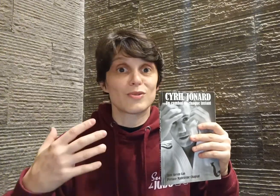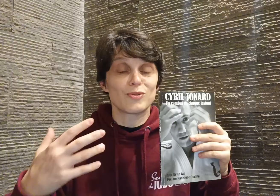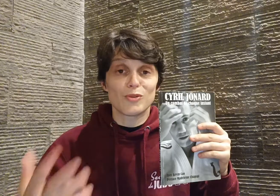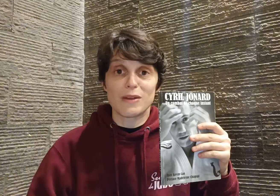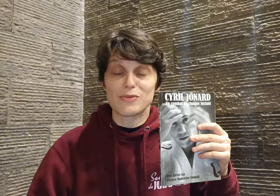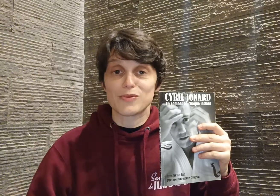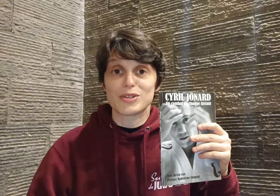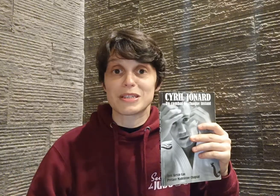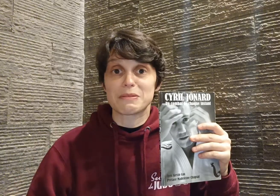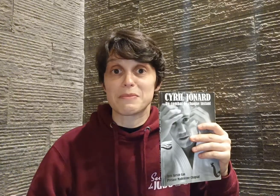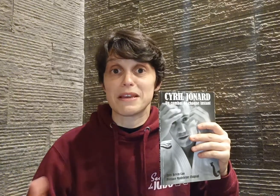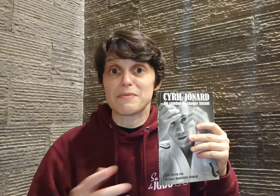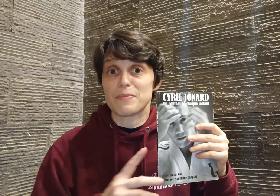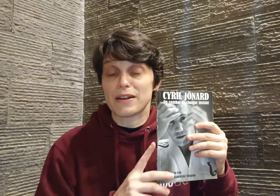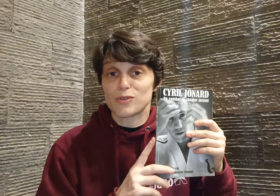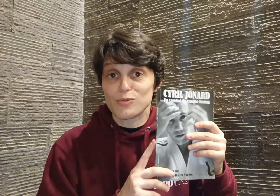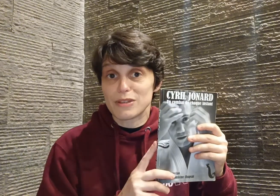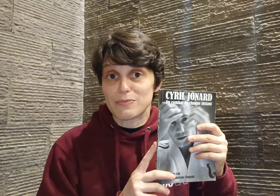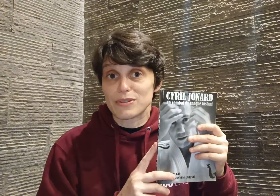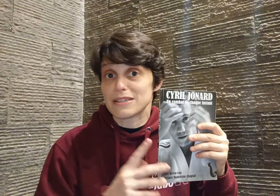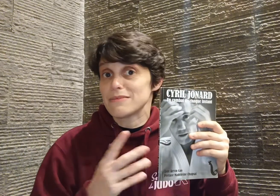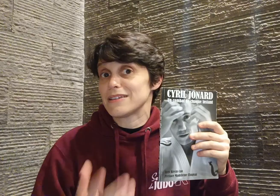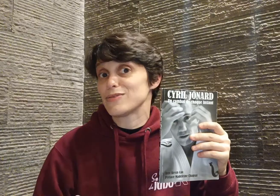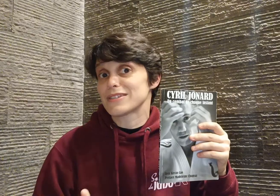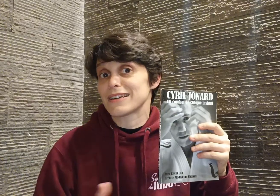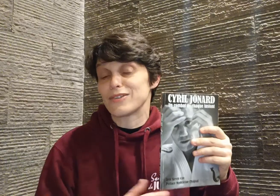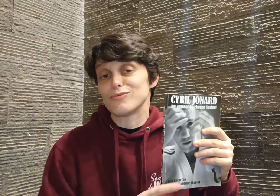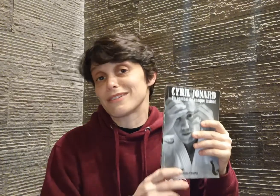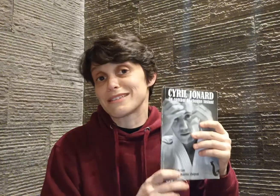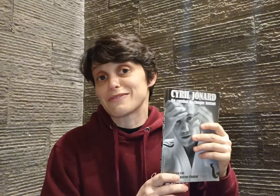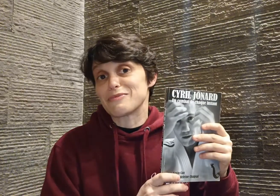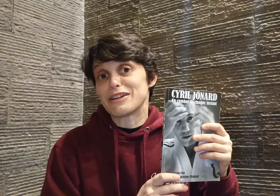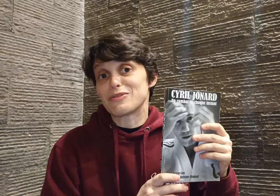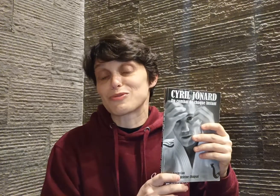le domaine on veut s'exprimer, tout est possible, il ne tient qu'à nous ! Et c'est vraiment la leçon